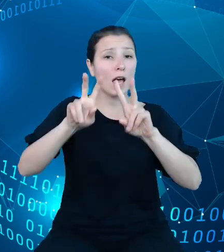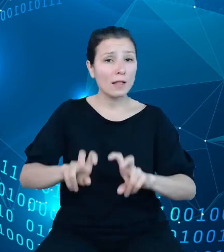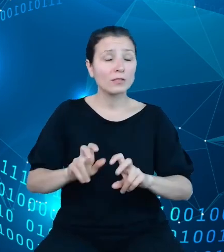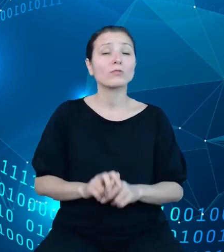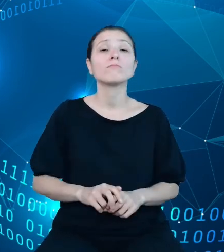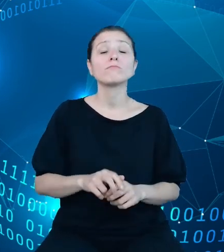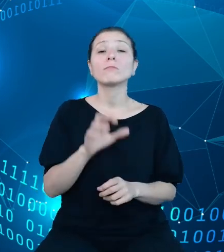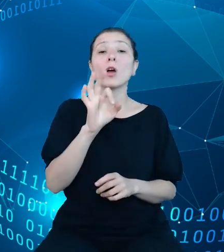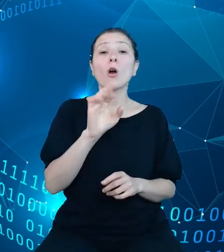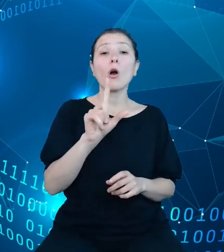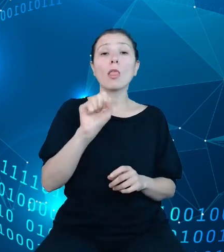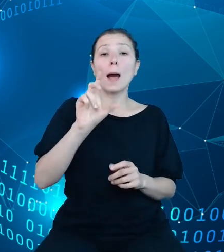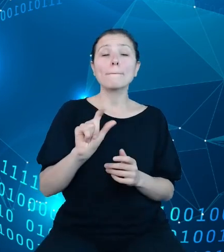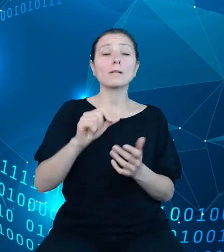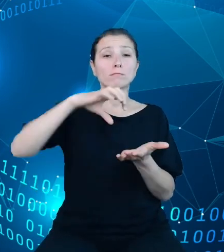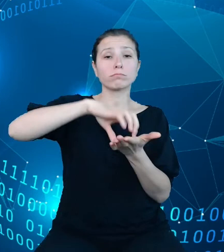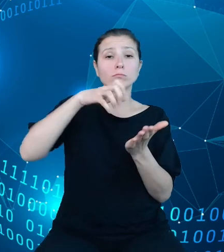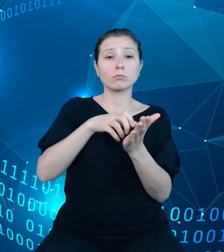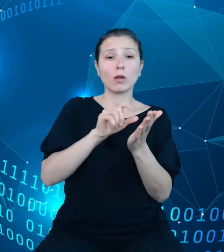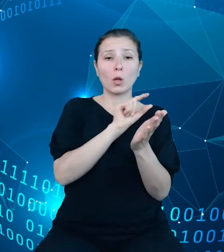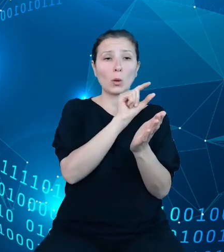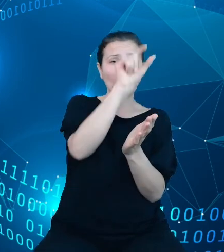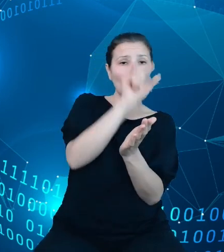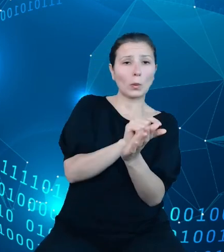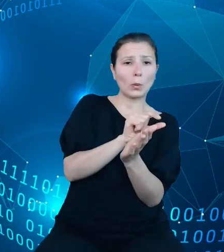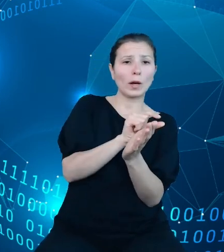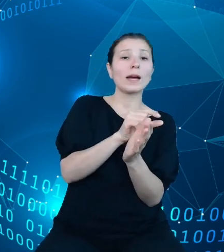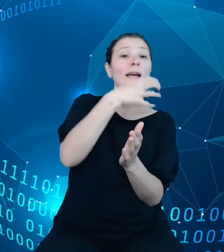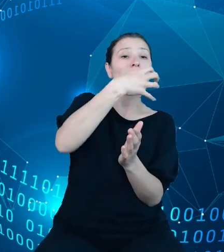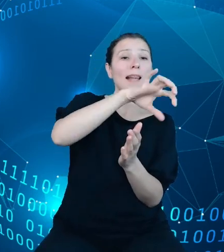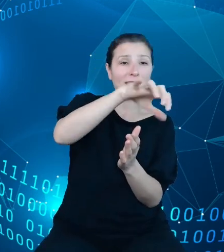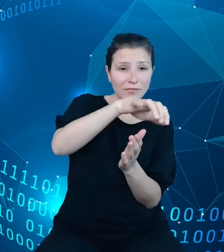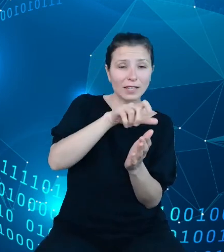dotyczących klasyfikacji po lewej stronie, struktury dysponentów w Centrum